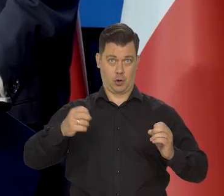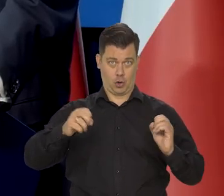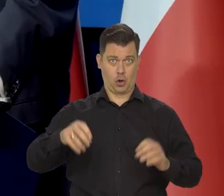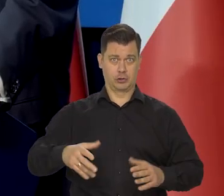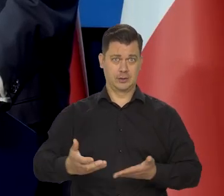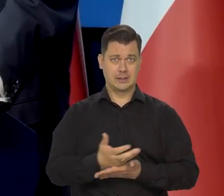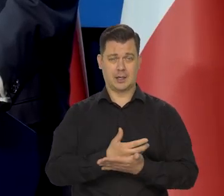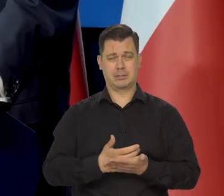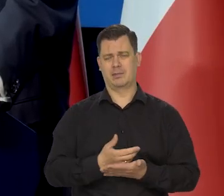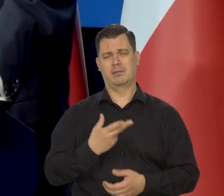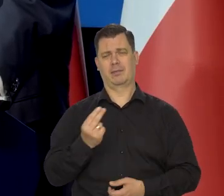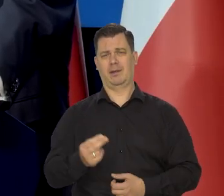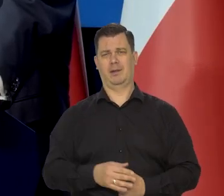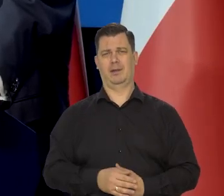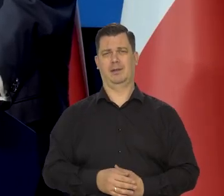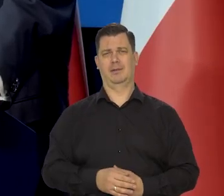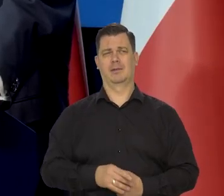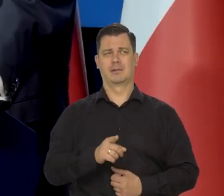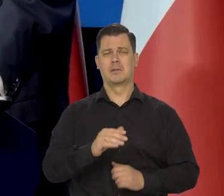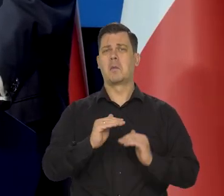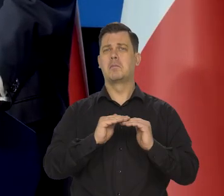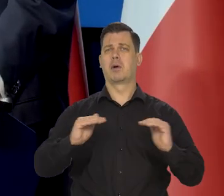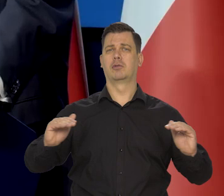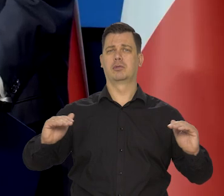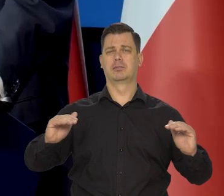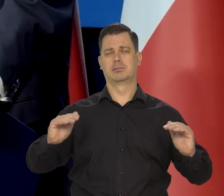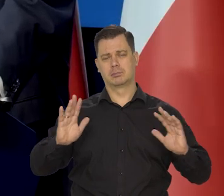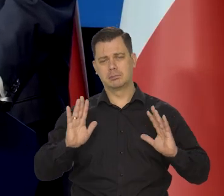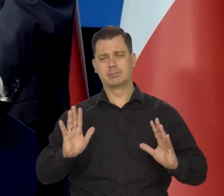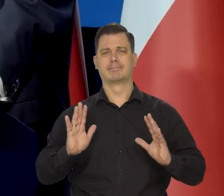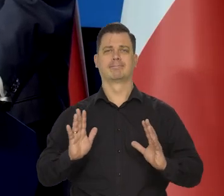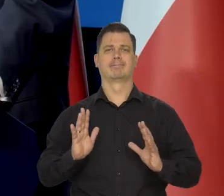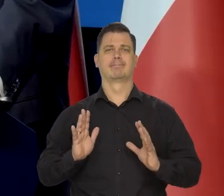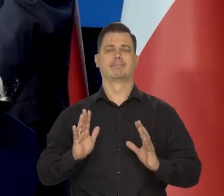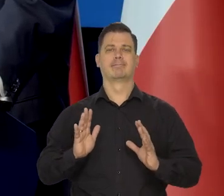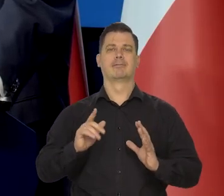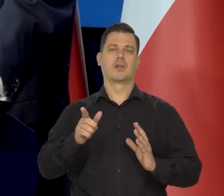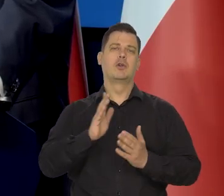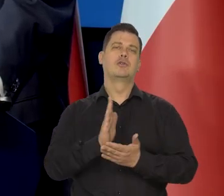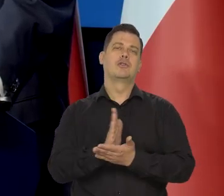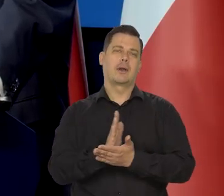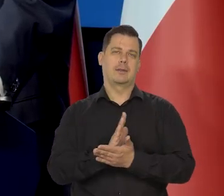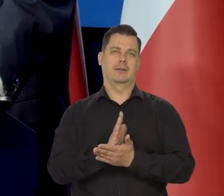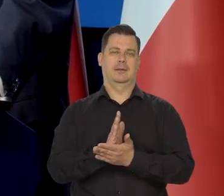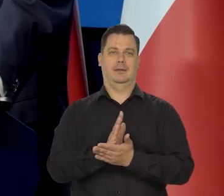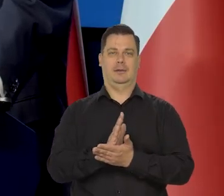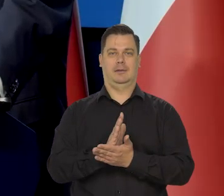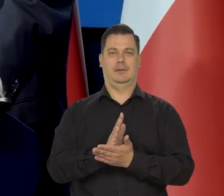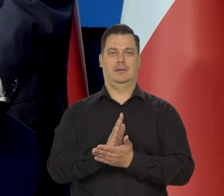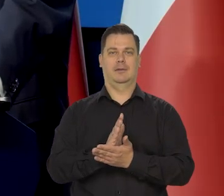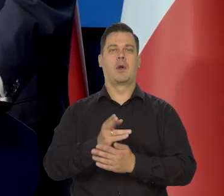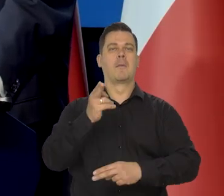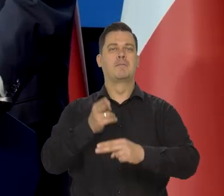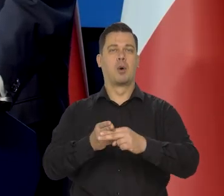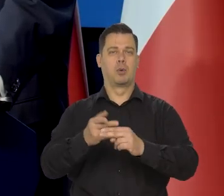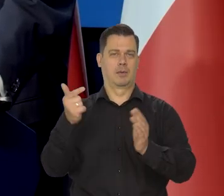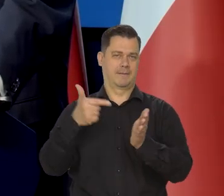On jest na poziomie — średniej pewnie, pewnie z połowy roku 2021